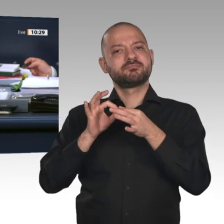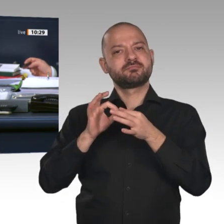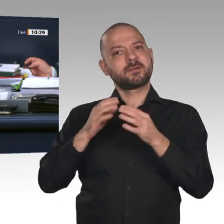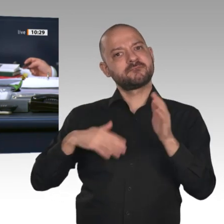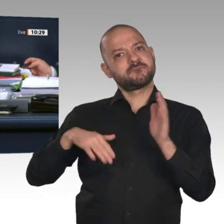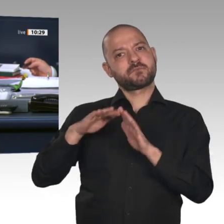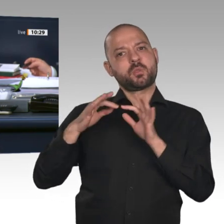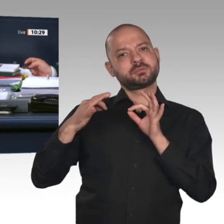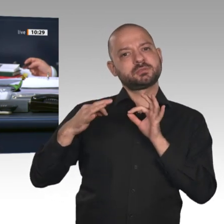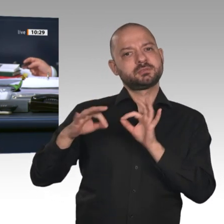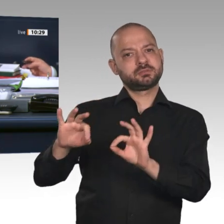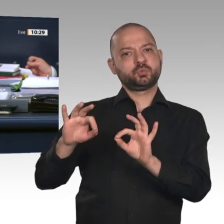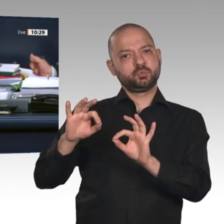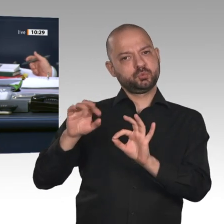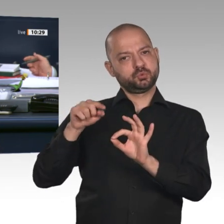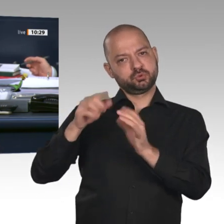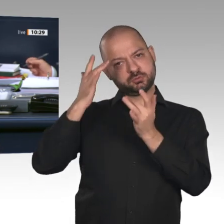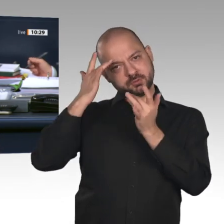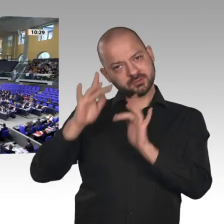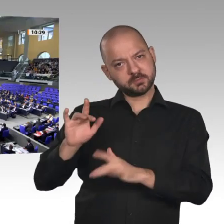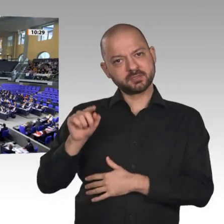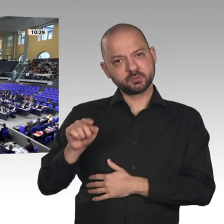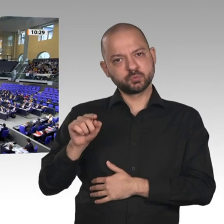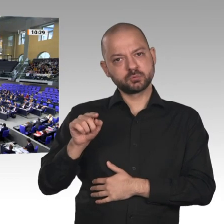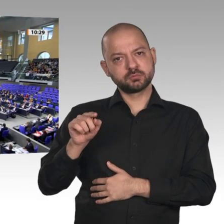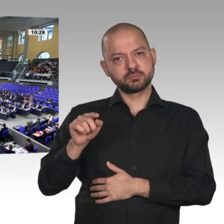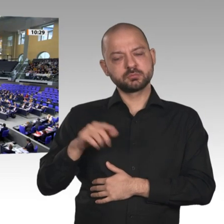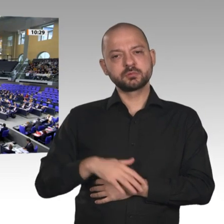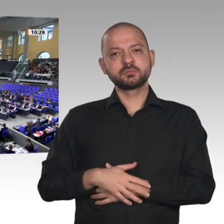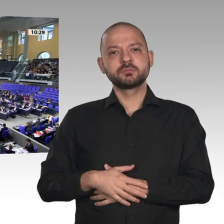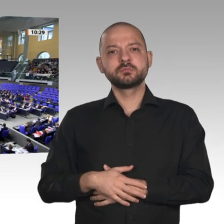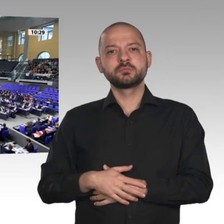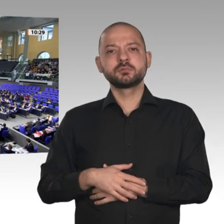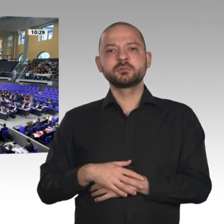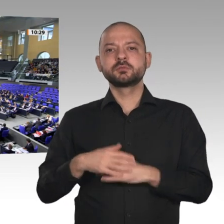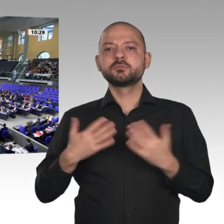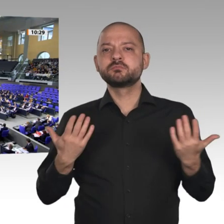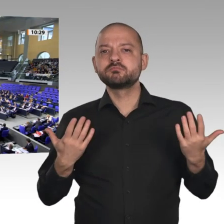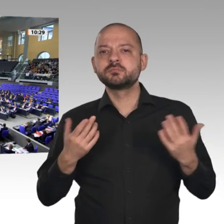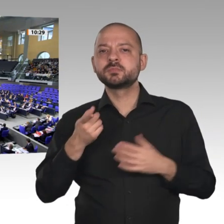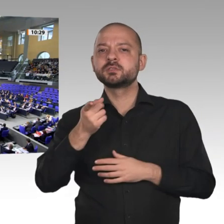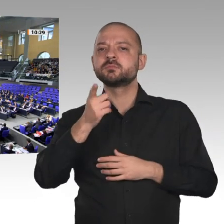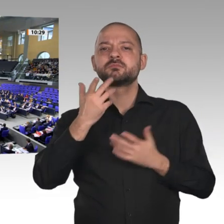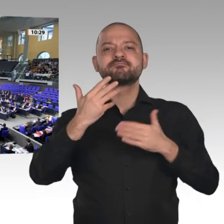Der Ausschuss empfiehlt, die Genehmigung zu erteilen. Wer stimmt für diese Beschlussempfehlung? - Wer stimmt dagegen?